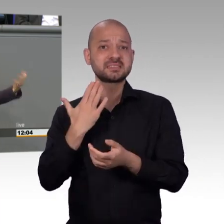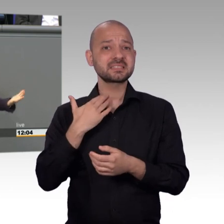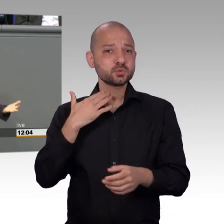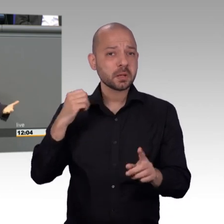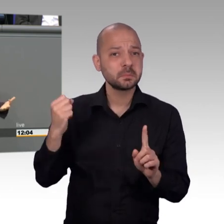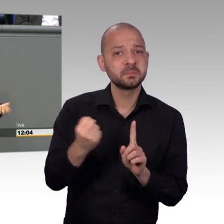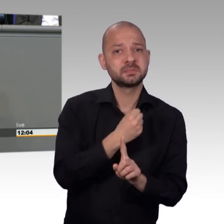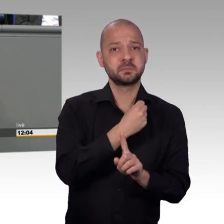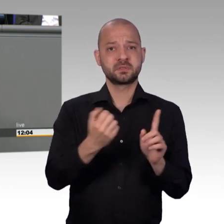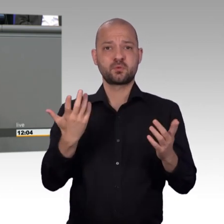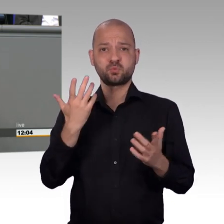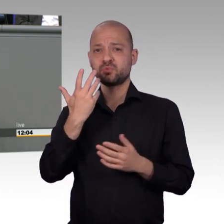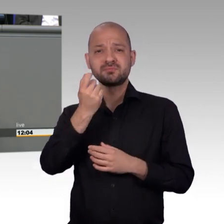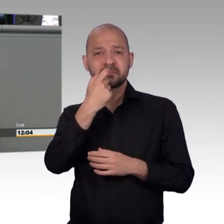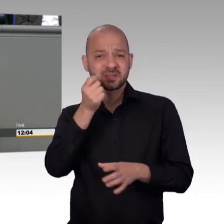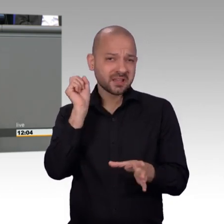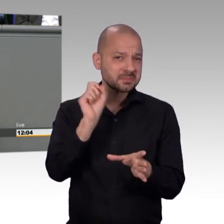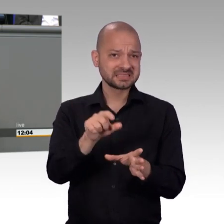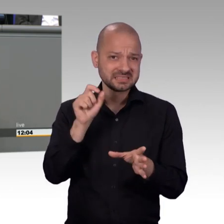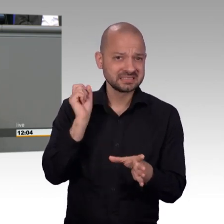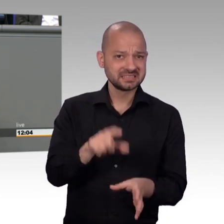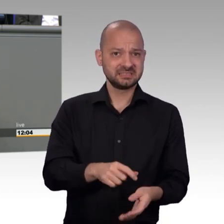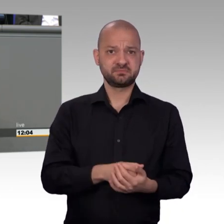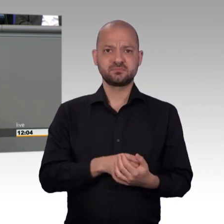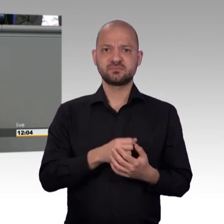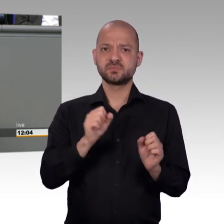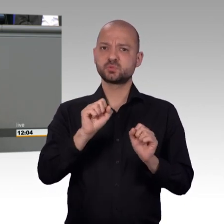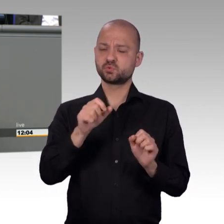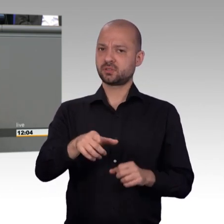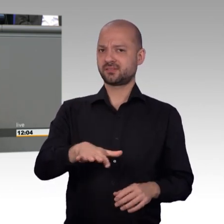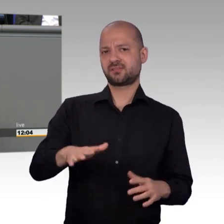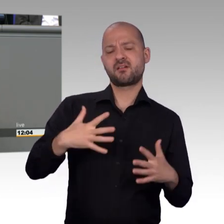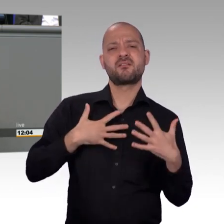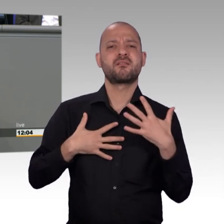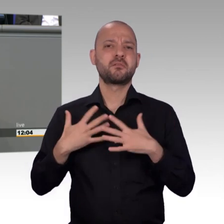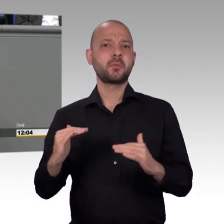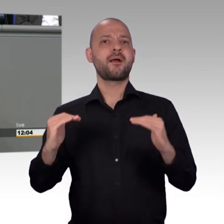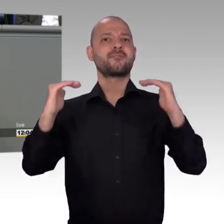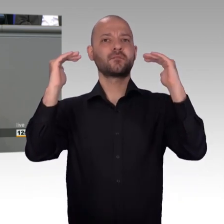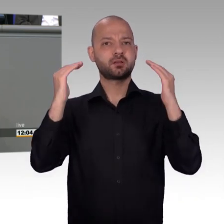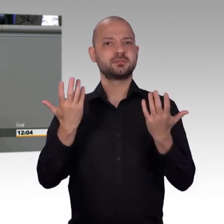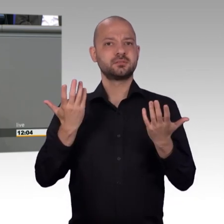Was ihr sagt ist nicht richtig. Und dieser Auftrag, ja, in diese Richtung weiter zu ermitteln, der besteht bis heute.